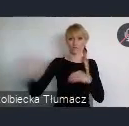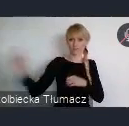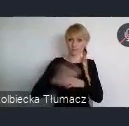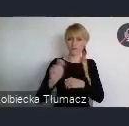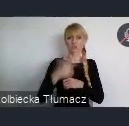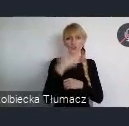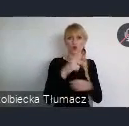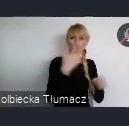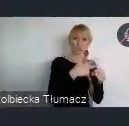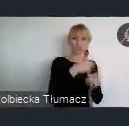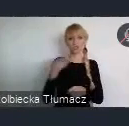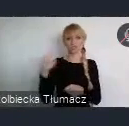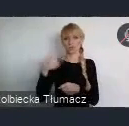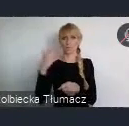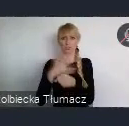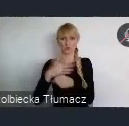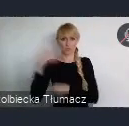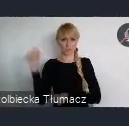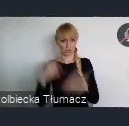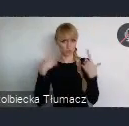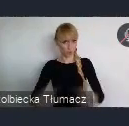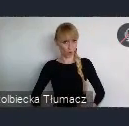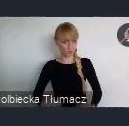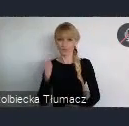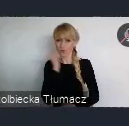Co świadczy o tym, że Katowice stały się takim